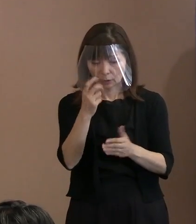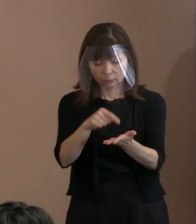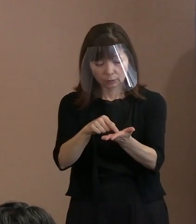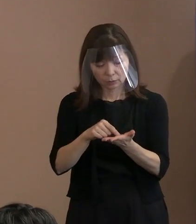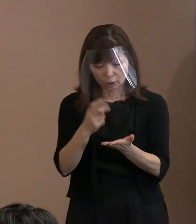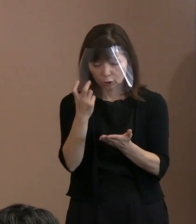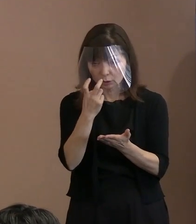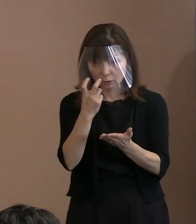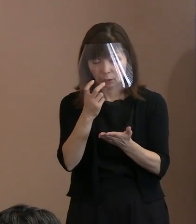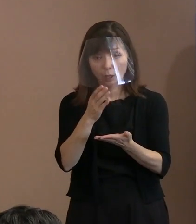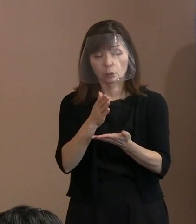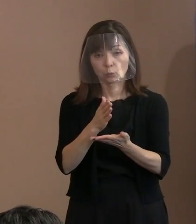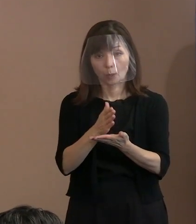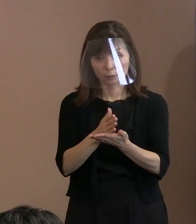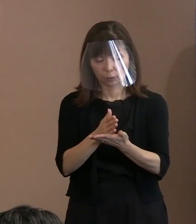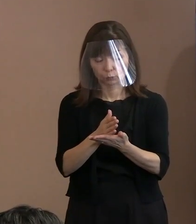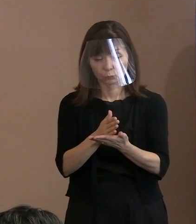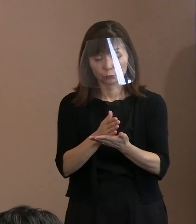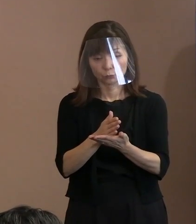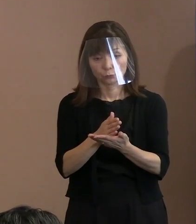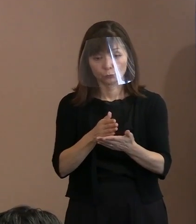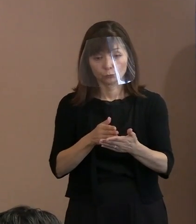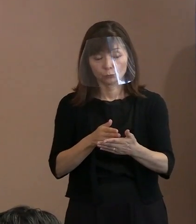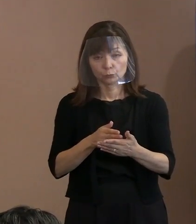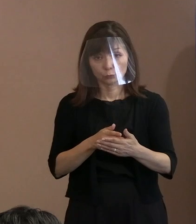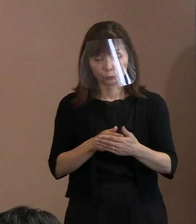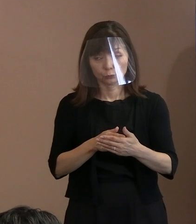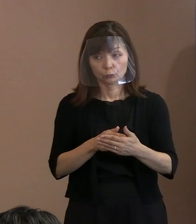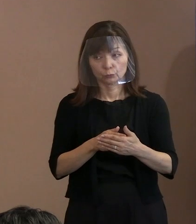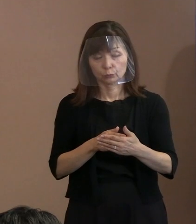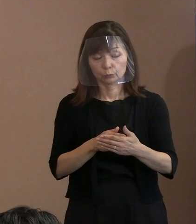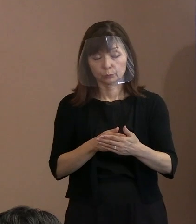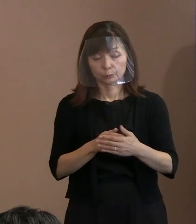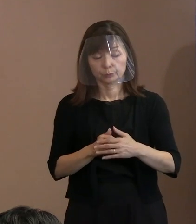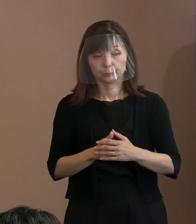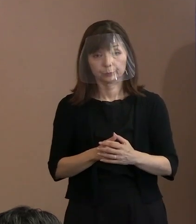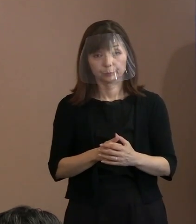市長の受け止め､ また､今回(広島)高裁判決を受けて､